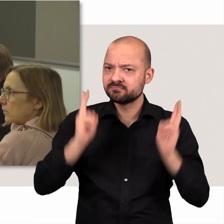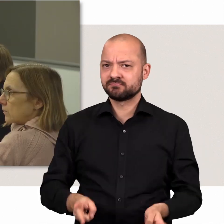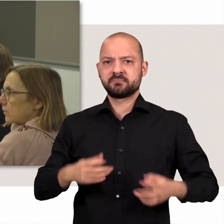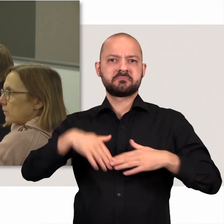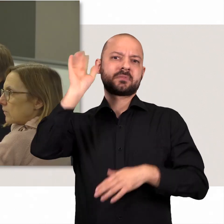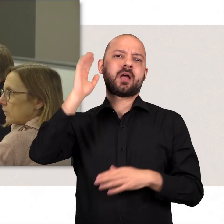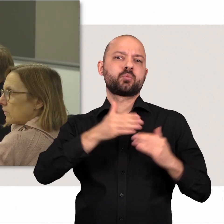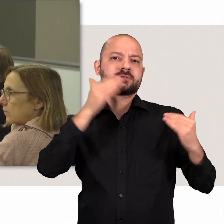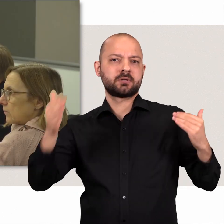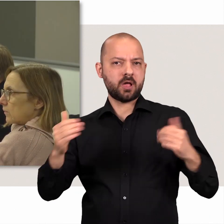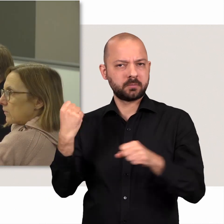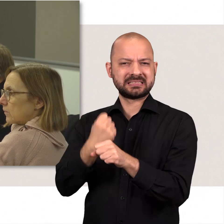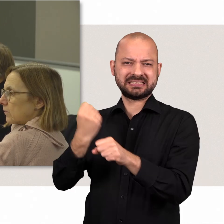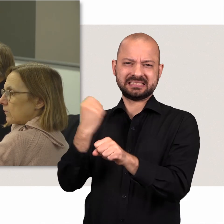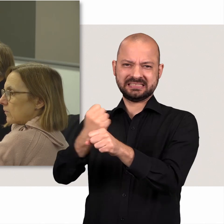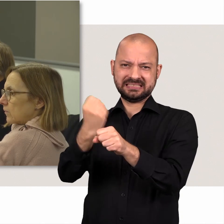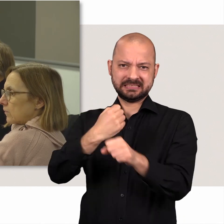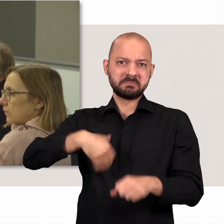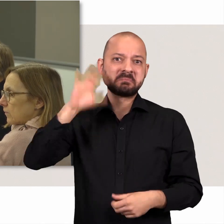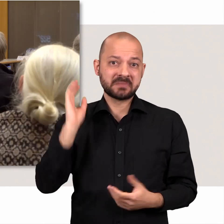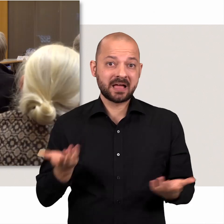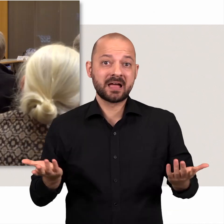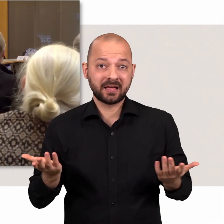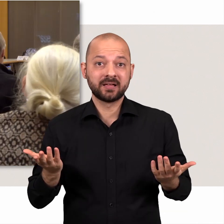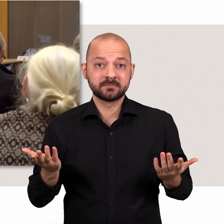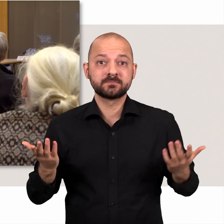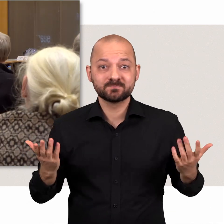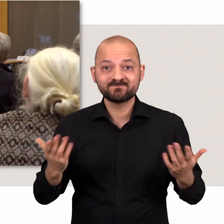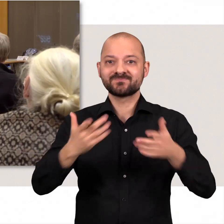Die eigentliche Leistung steckt in der Vorarbeit außerhalb des Plenarsaals.